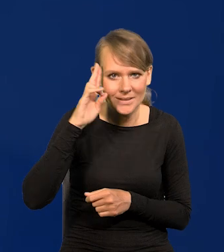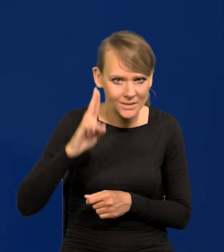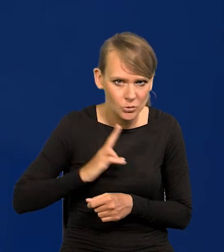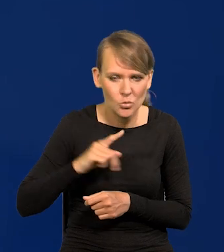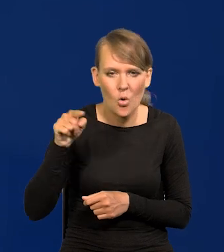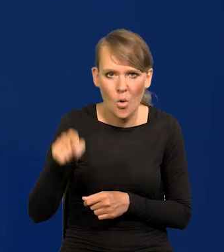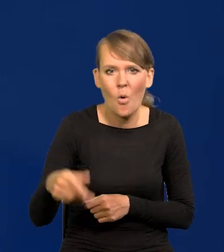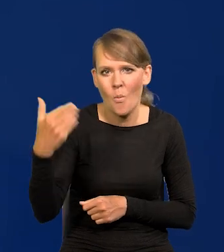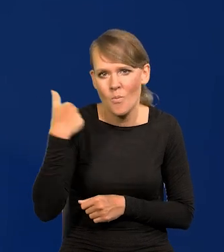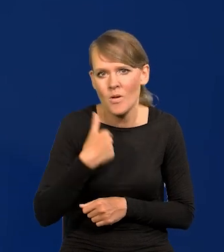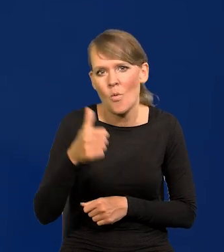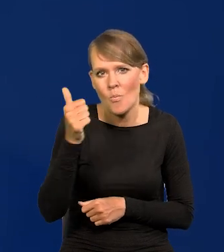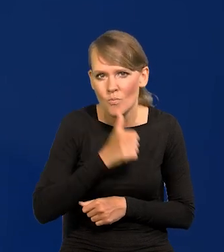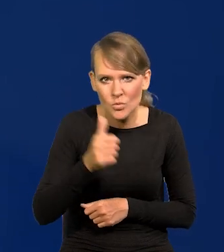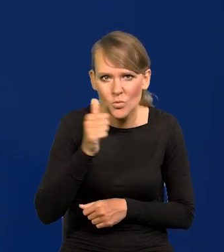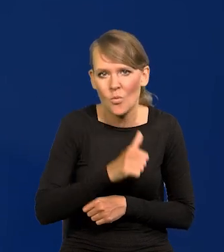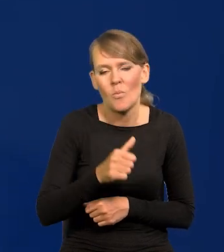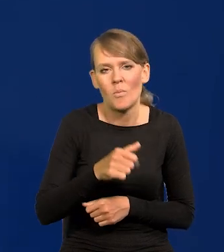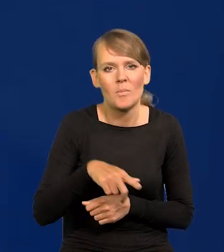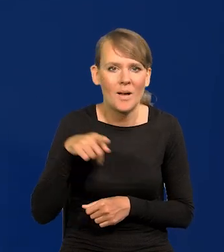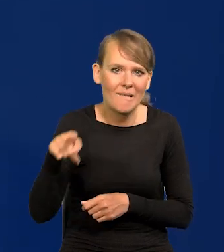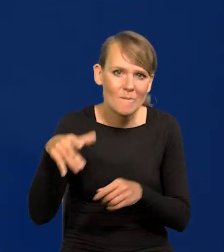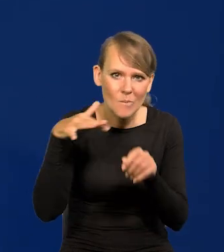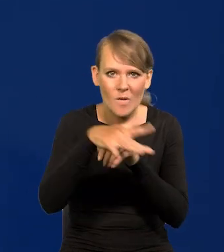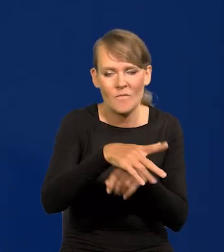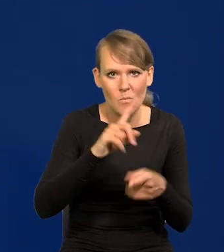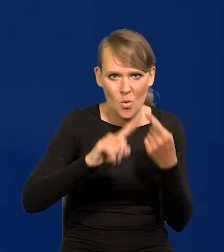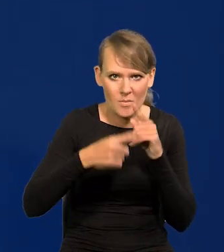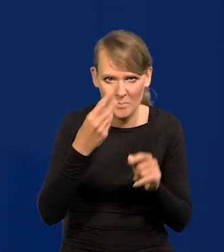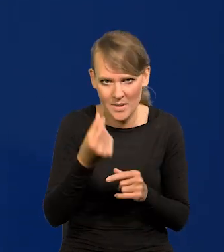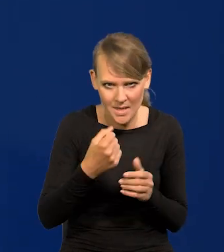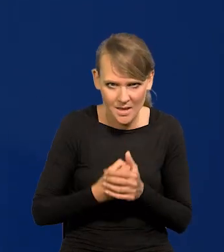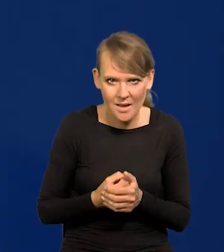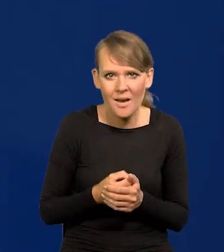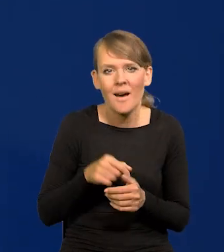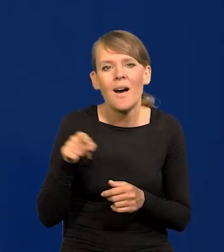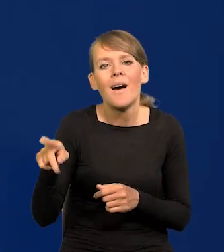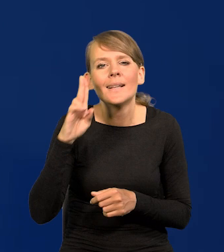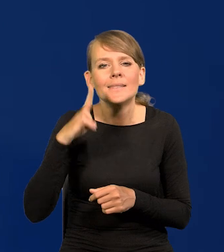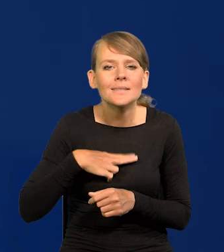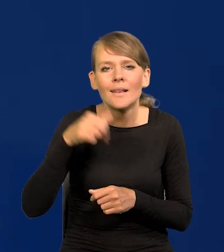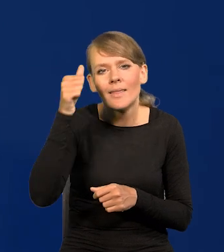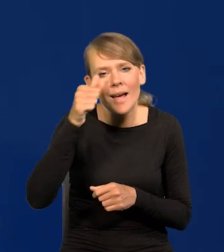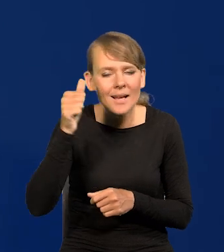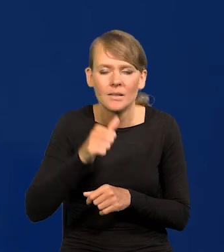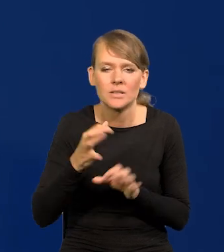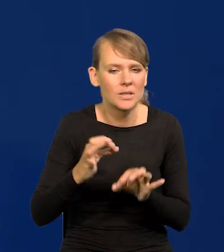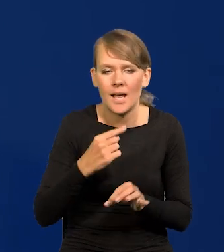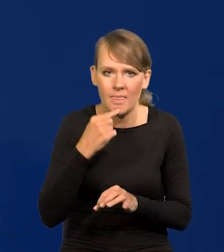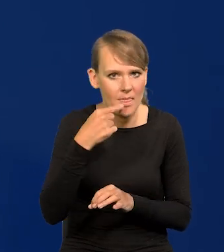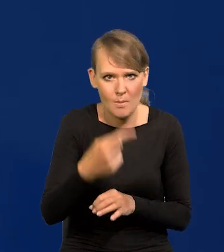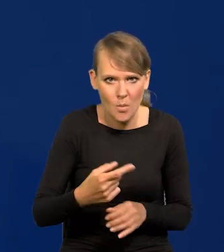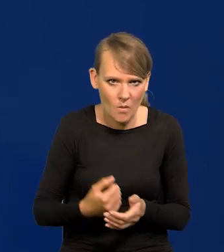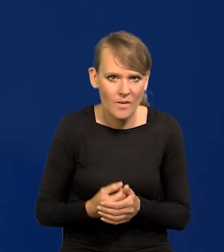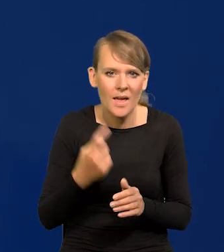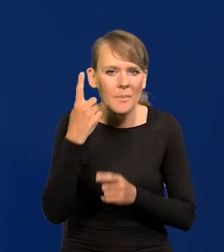która próbowała wkraczać w obszar kształtowania polityki pieniężnej. Nie wymienię dzisiaj tej instytucji. Myślę, że to jeszcze nie jest ten czas.